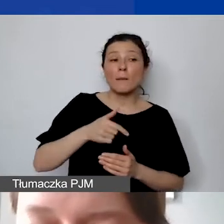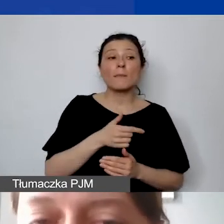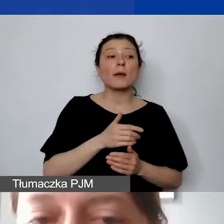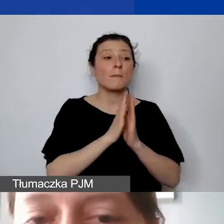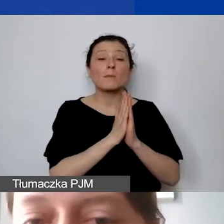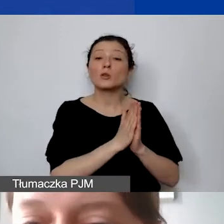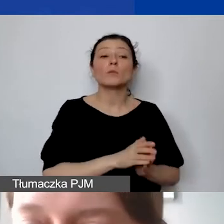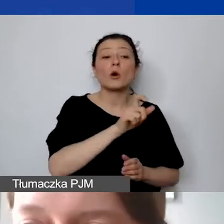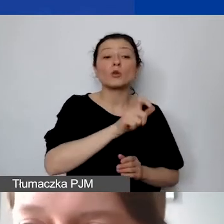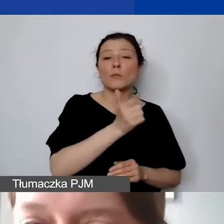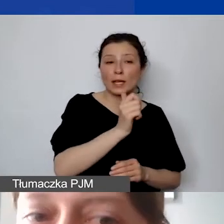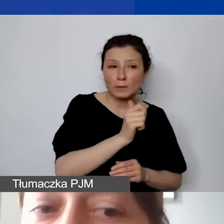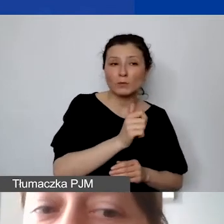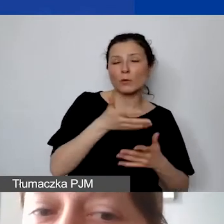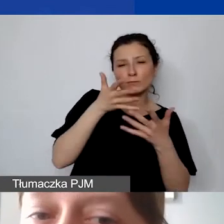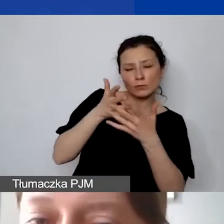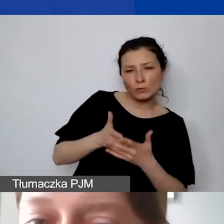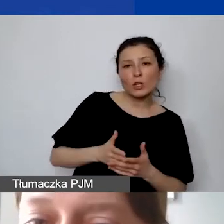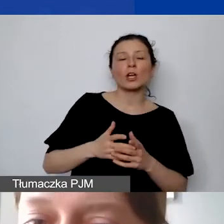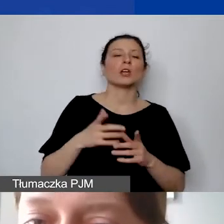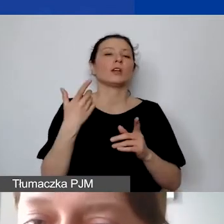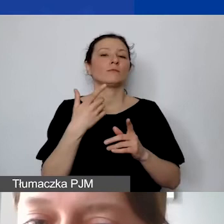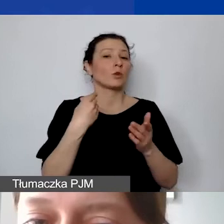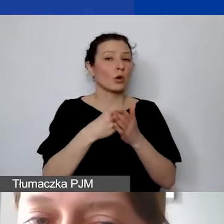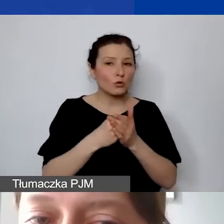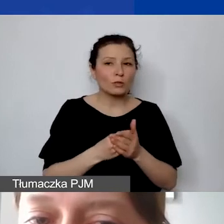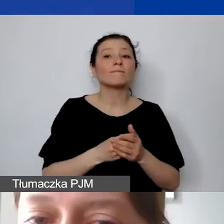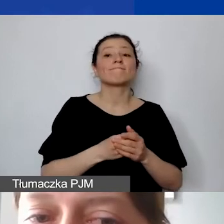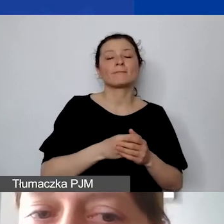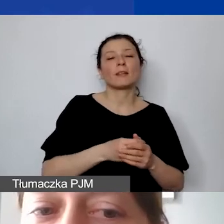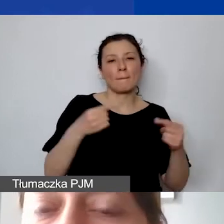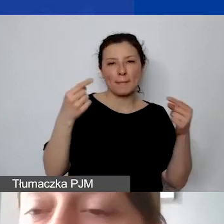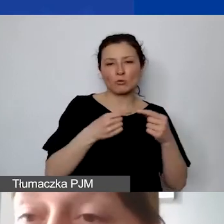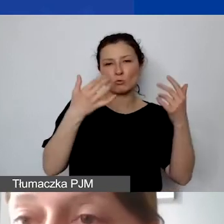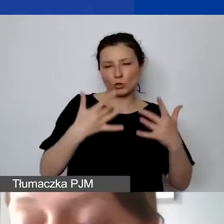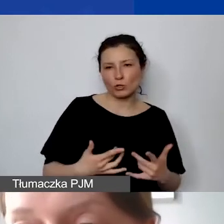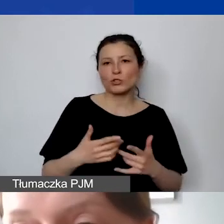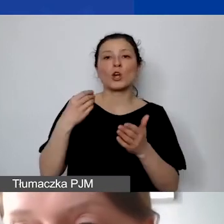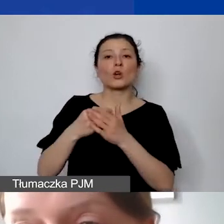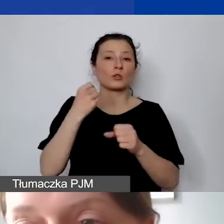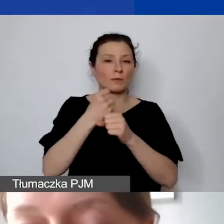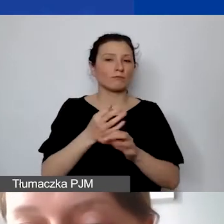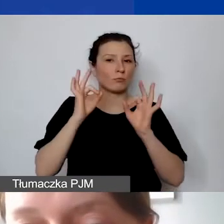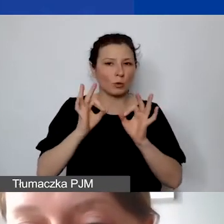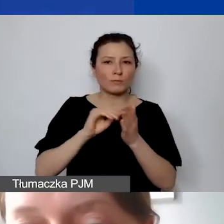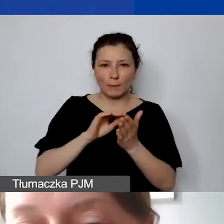czy koszty są kwalifikowalne, czy koszty personelu zostały prawidłowo określone. Jeśli tego dotyczy także budżet,